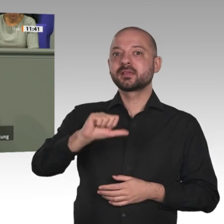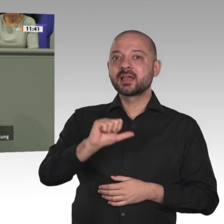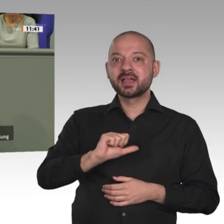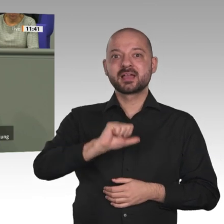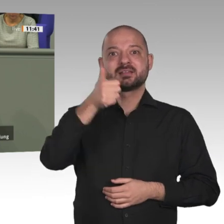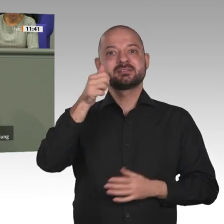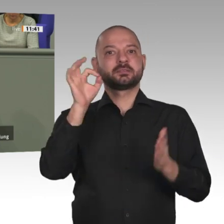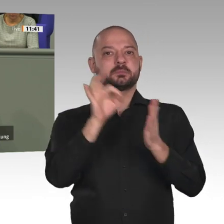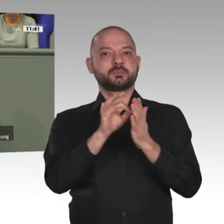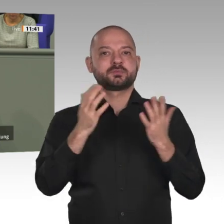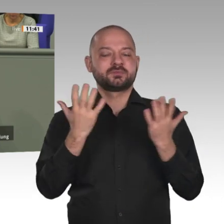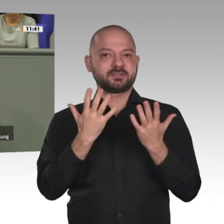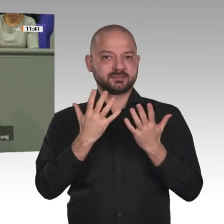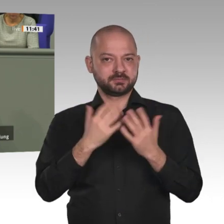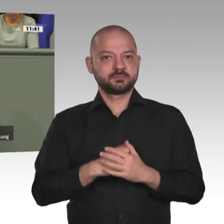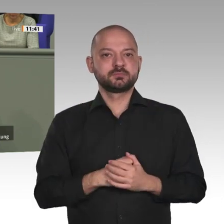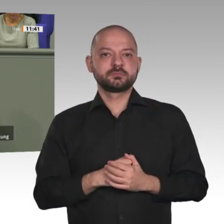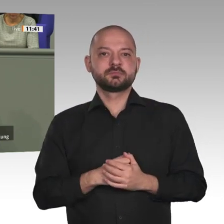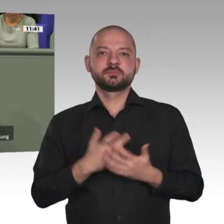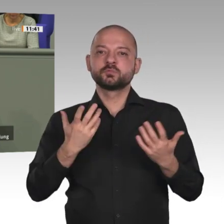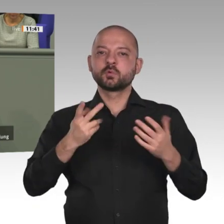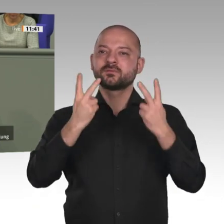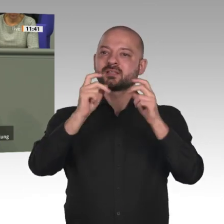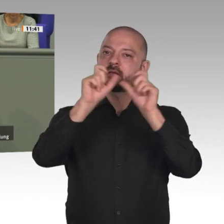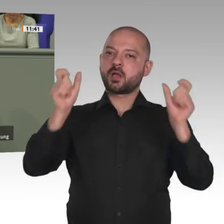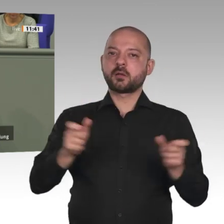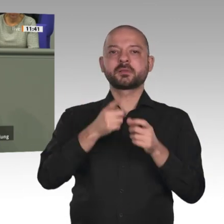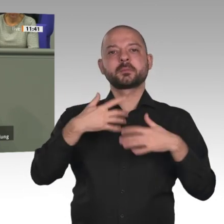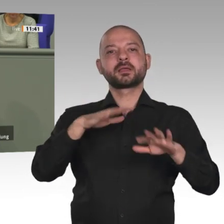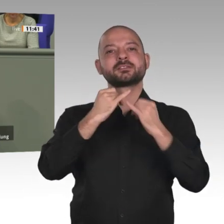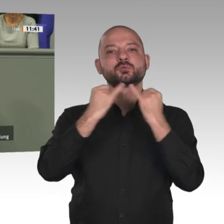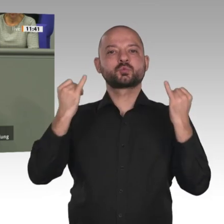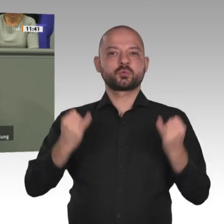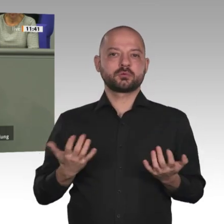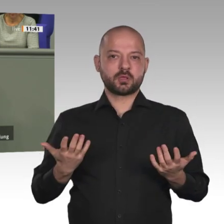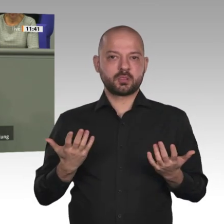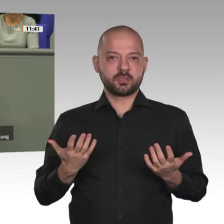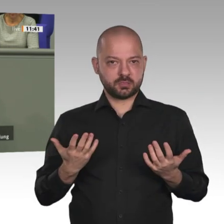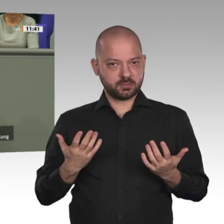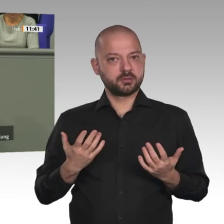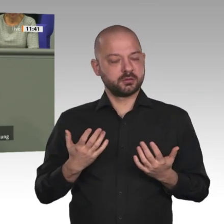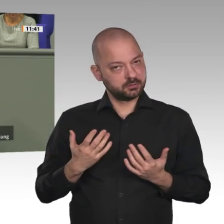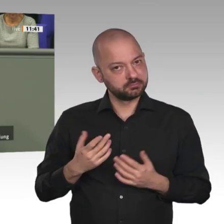EU-Afrika-Rat und der Vernetzung aller Politikbereiche der Europäischen Union und des afrikanischen